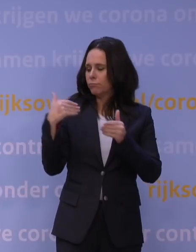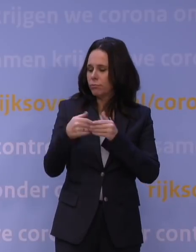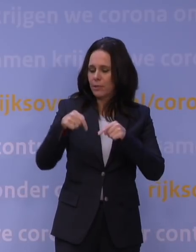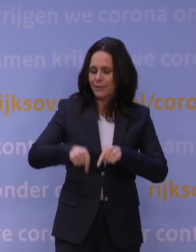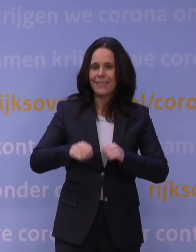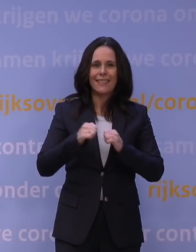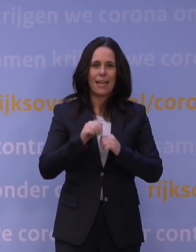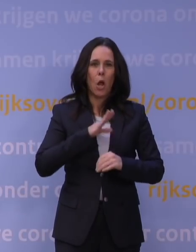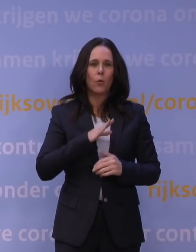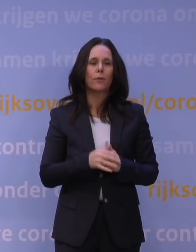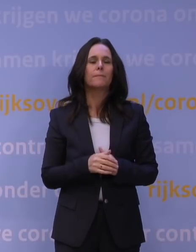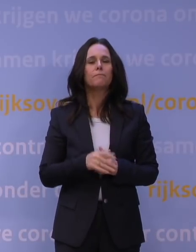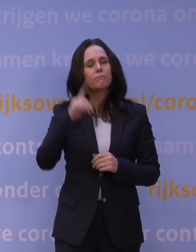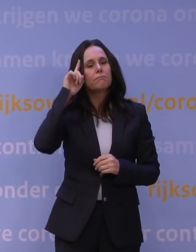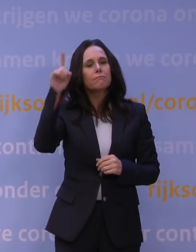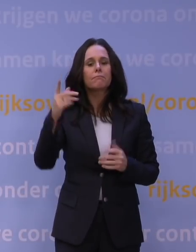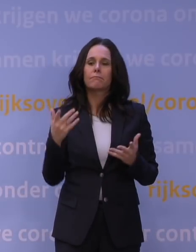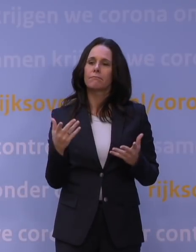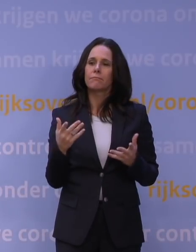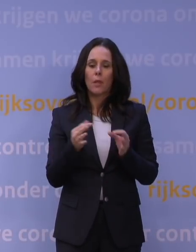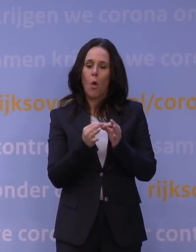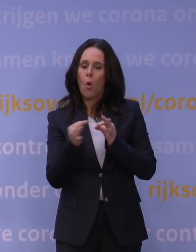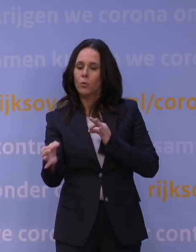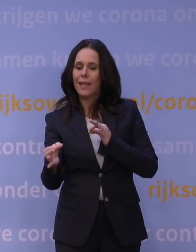En dan denk je dus ook aan laagdrempelige online en offline ontmoetingen,